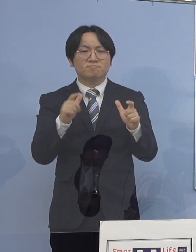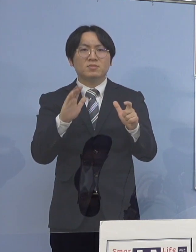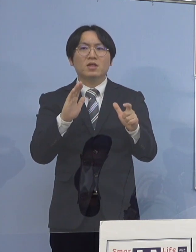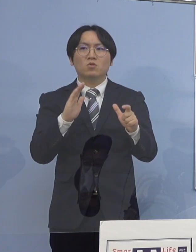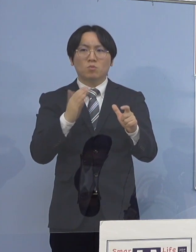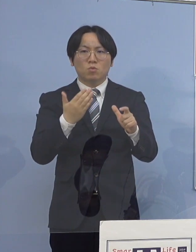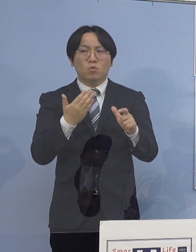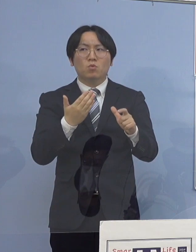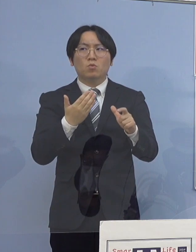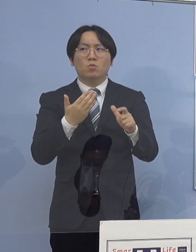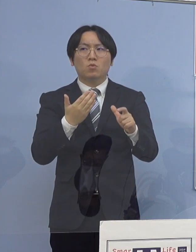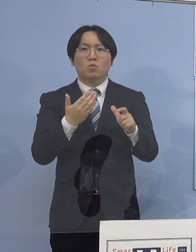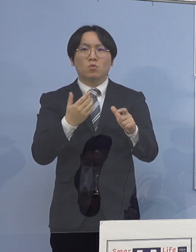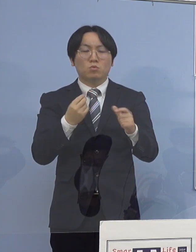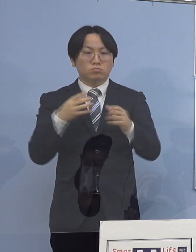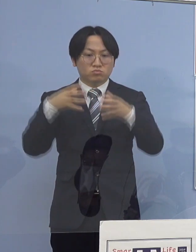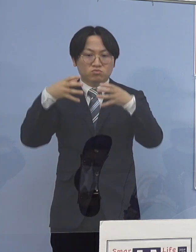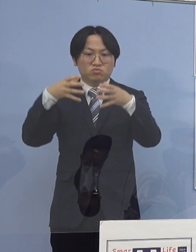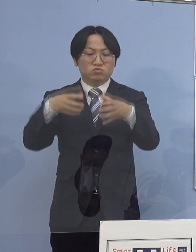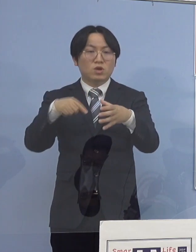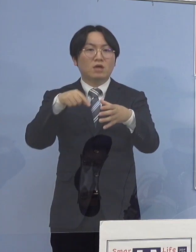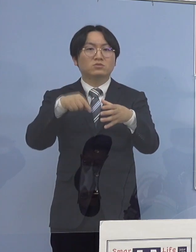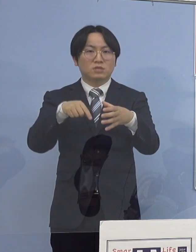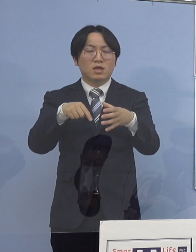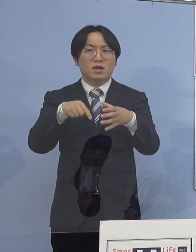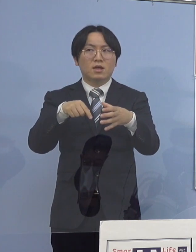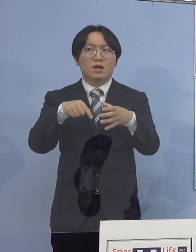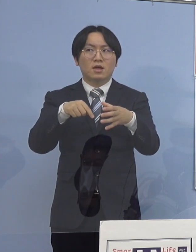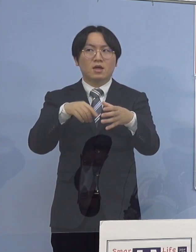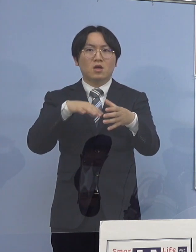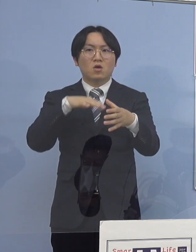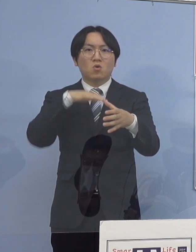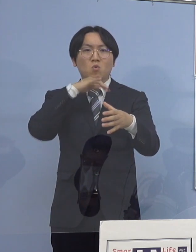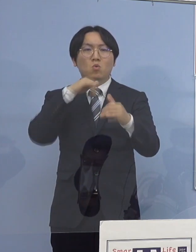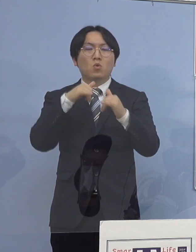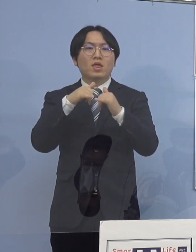クラスターがですね 高齢者施設、高齢者が中心の施設なんかに